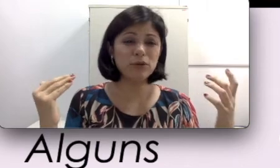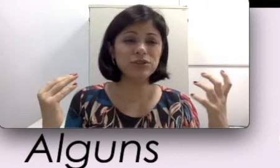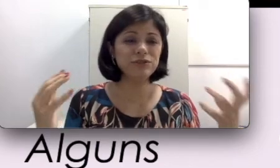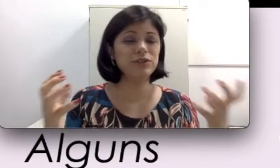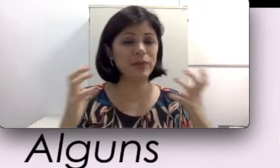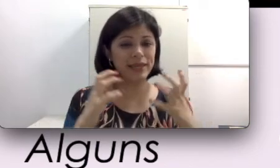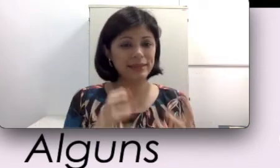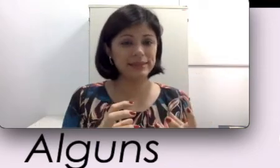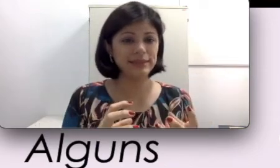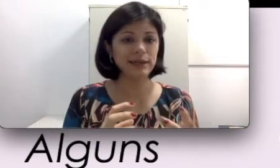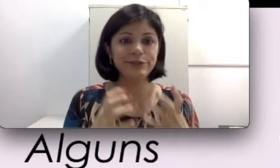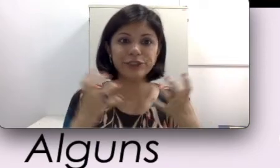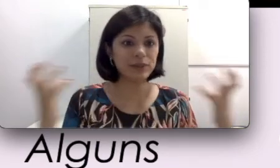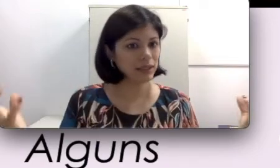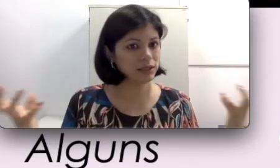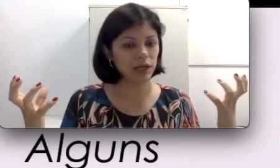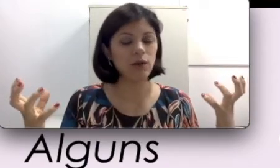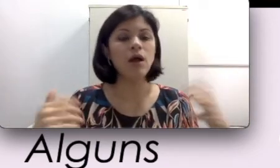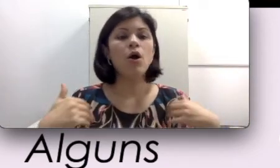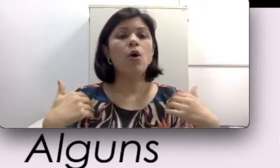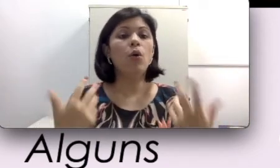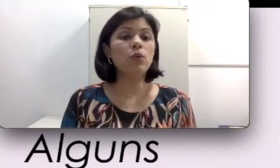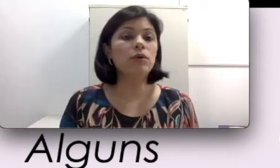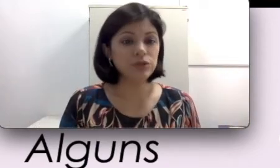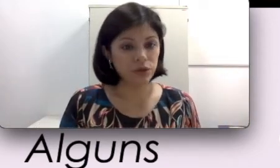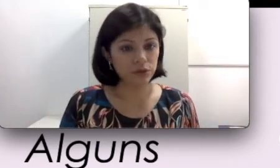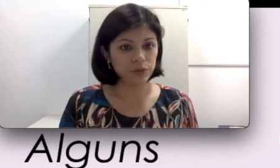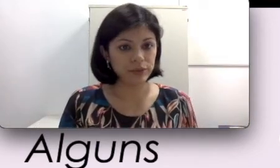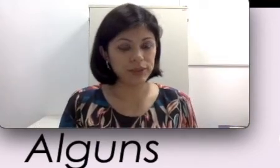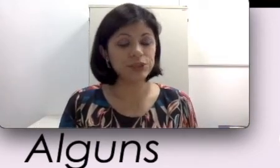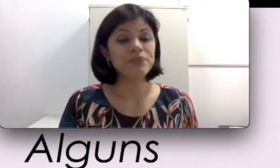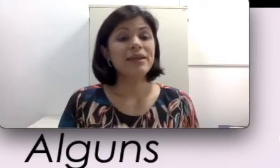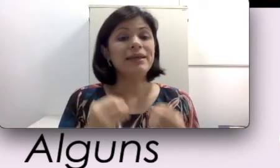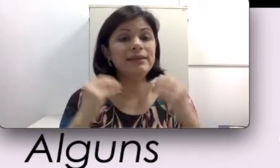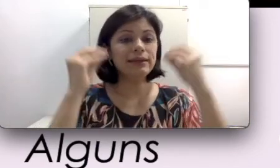difícil para quem tá sentado seja numa sala de aula ou no auditório muito grande entender